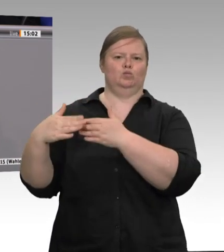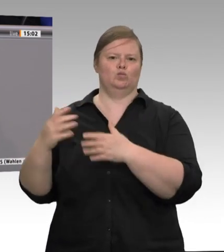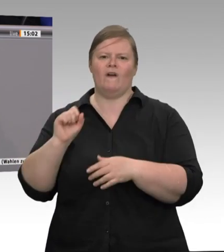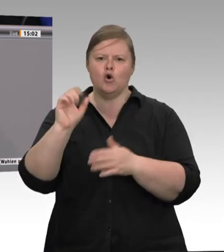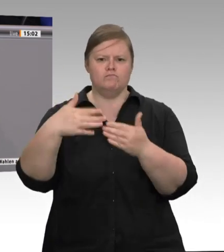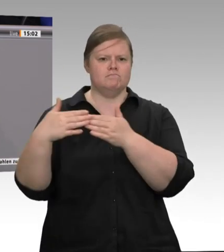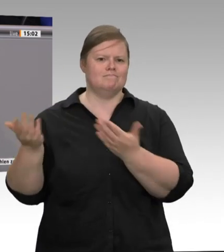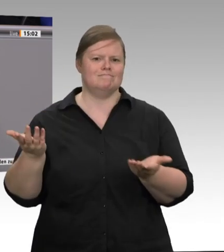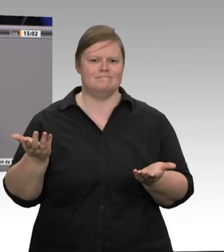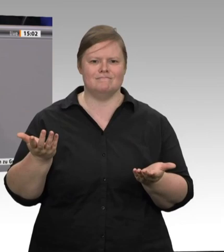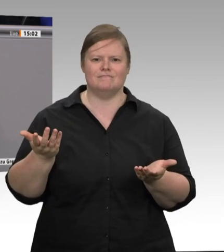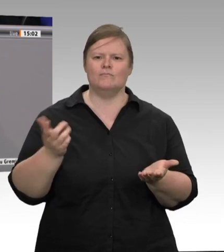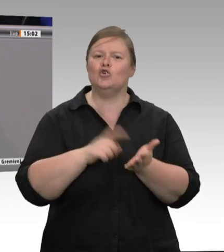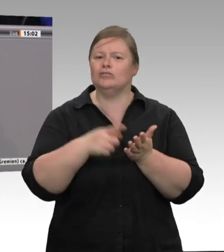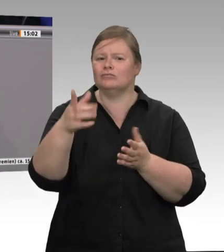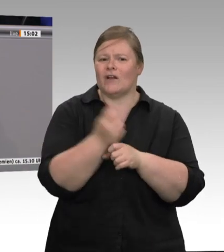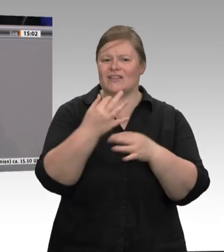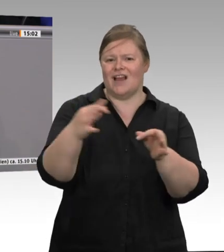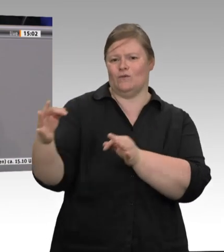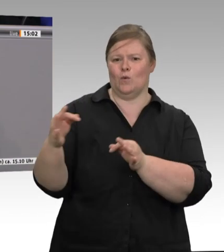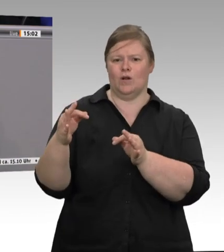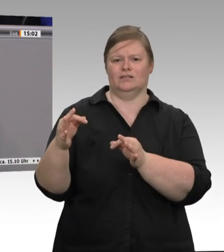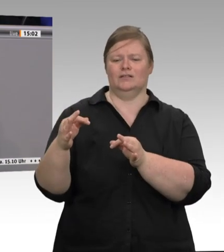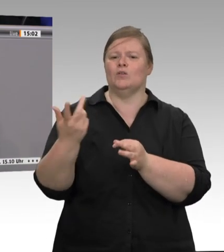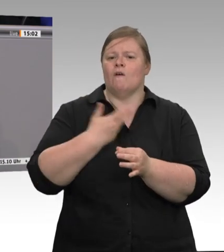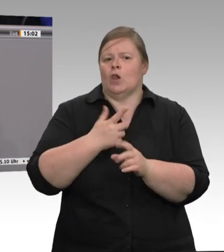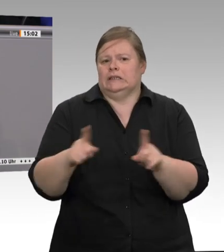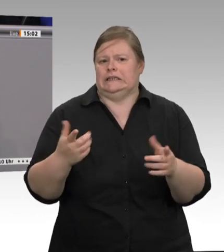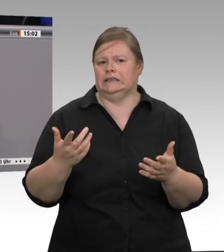dass wir mittlerweile eine solche Konzentration von Großbetrieben haben,